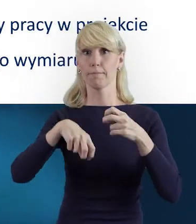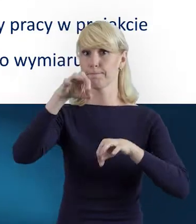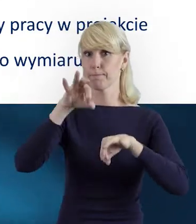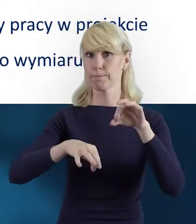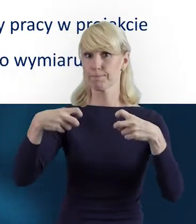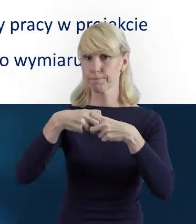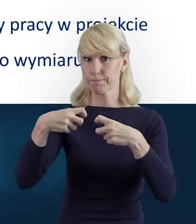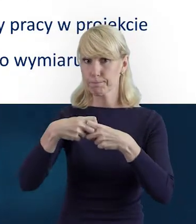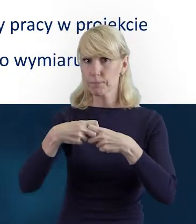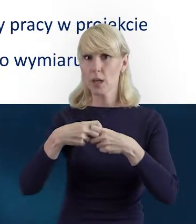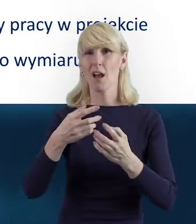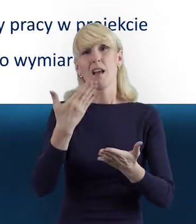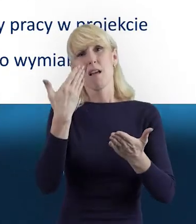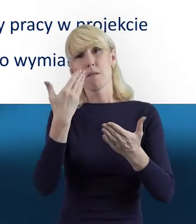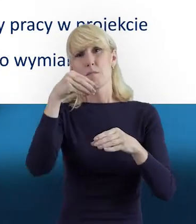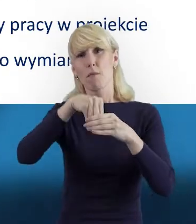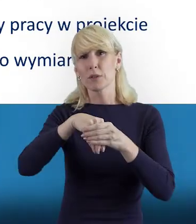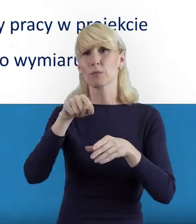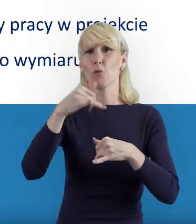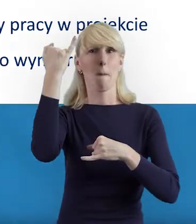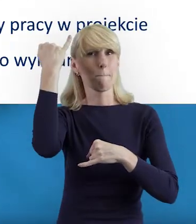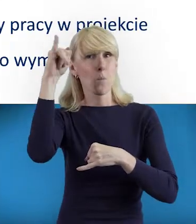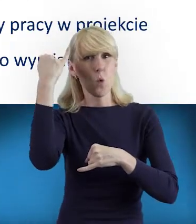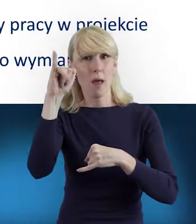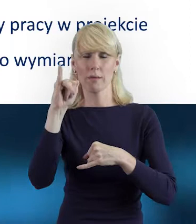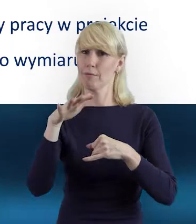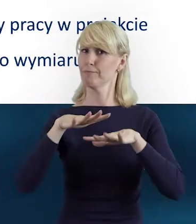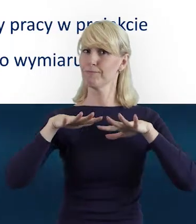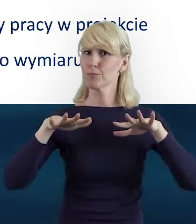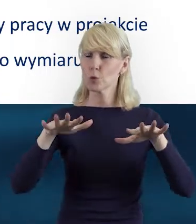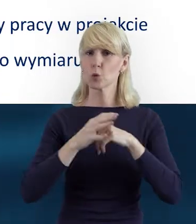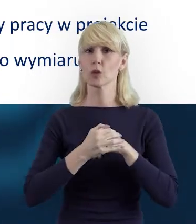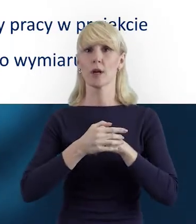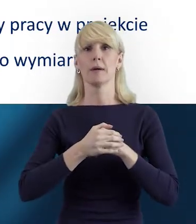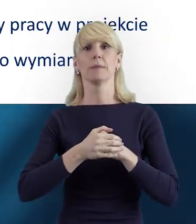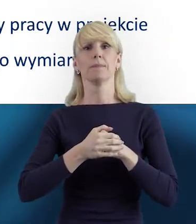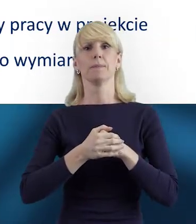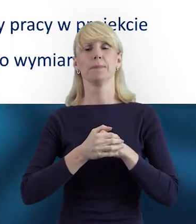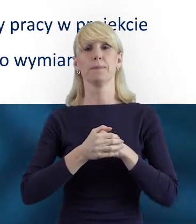że beneficjenci popełniają niestety błędy przy wypełnianiu tej bazy.